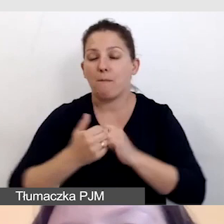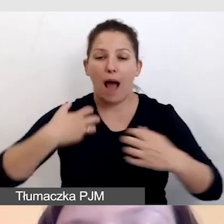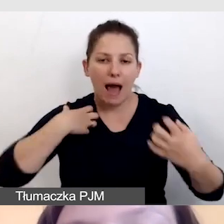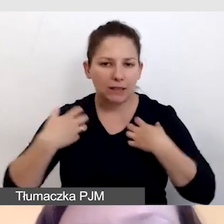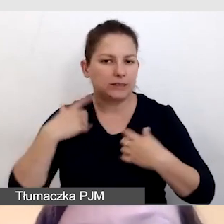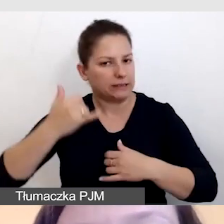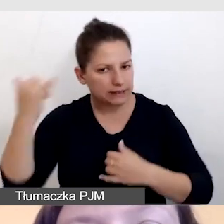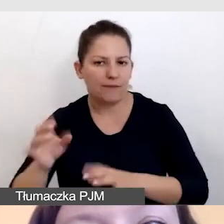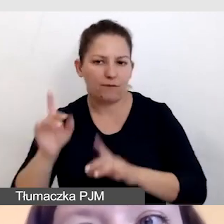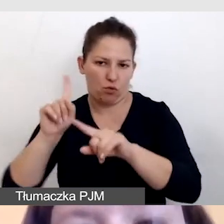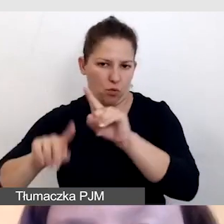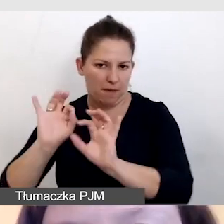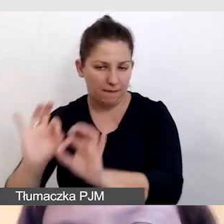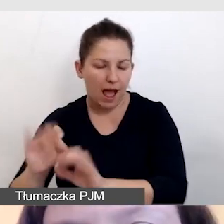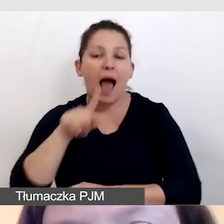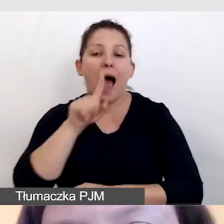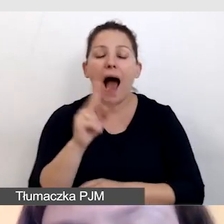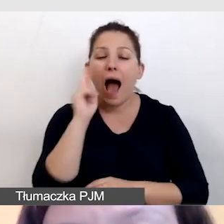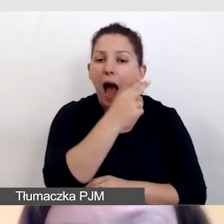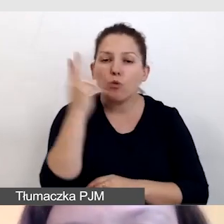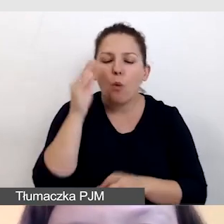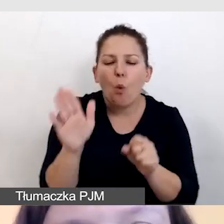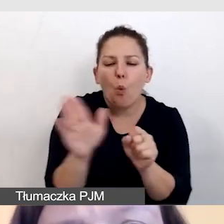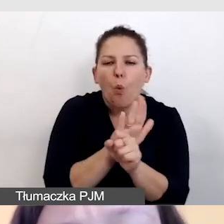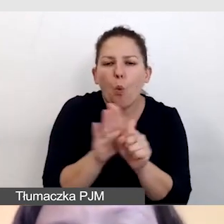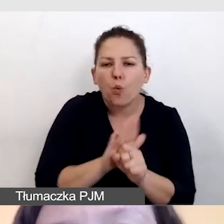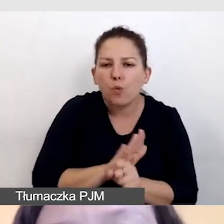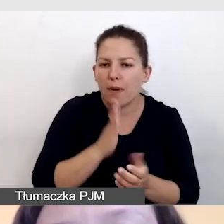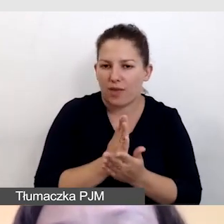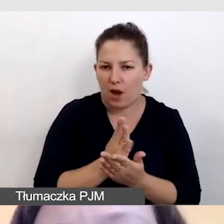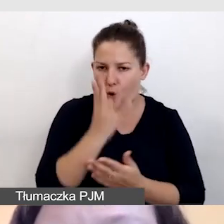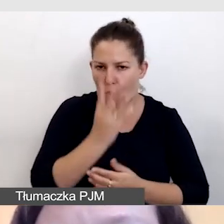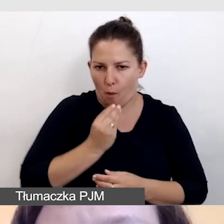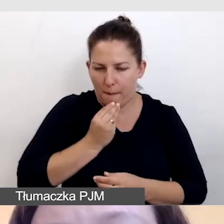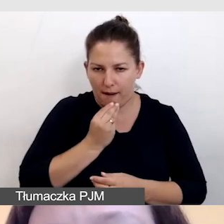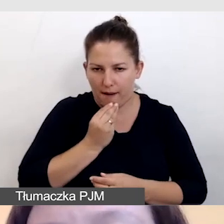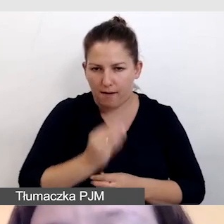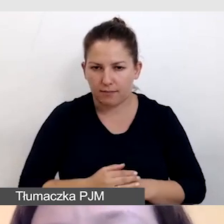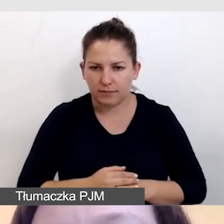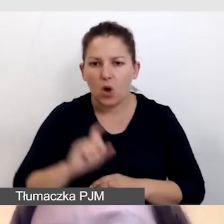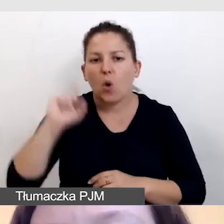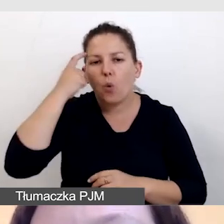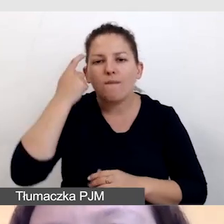Audiodeskrypcja uzupełnia obraz i główną treść wydarzenia,